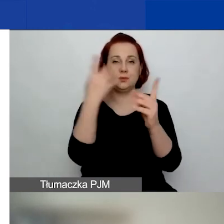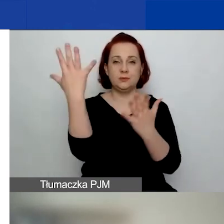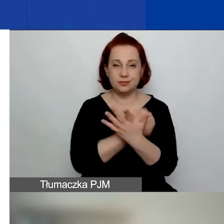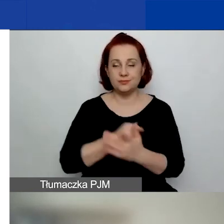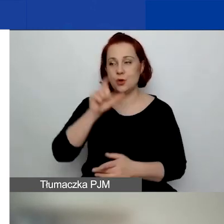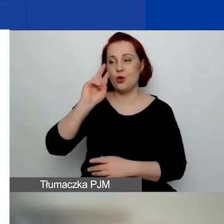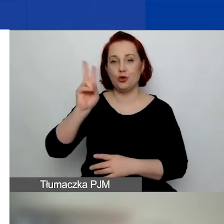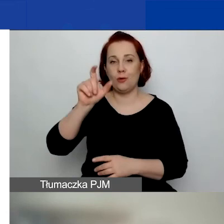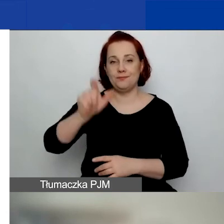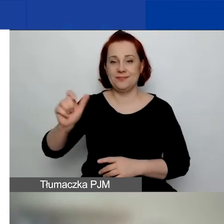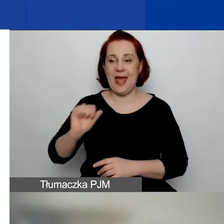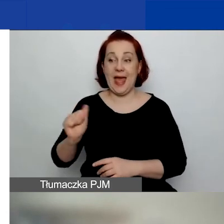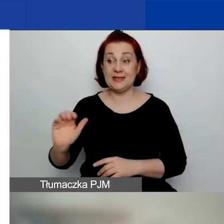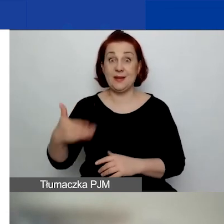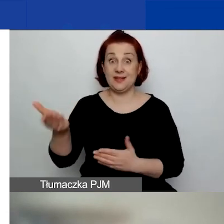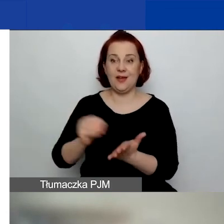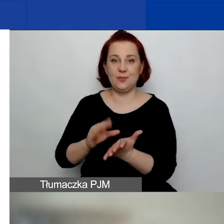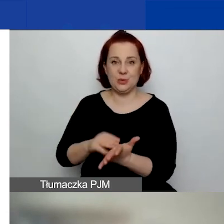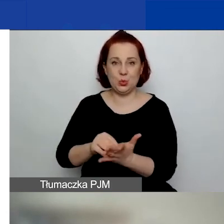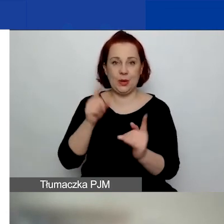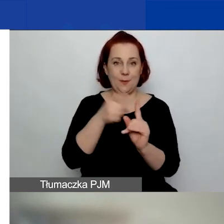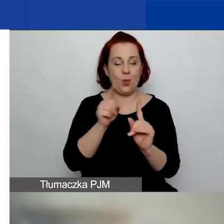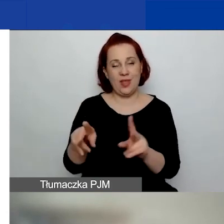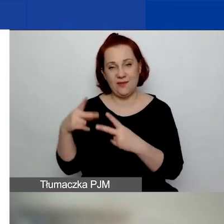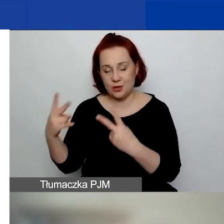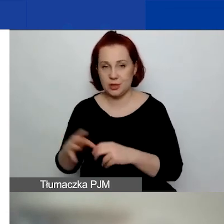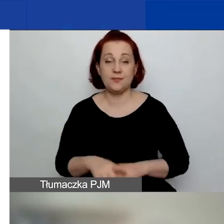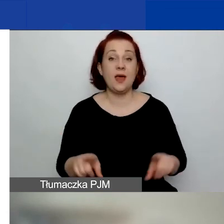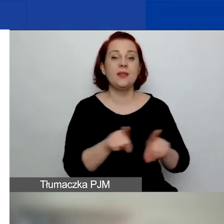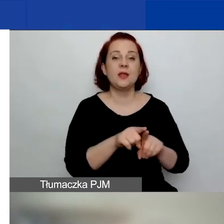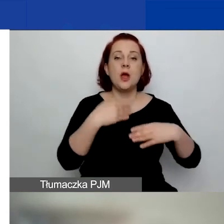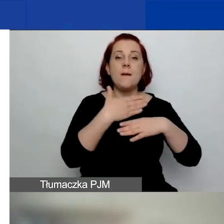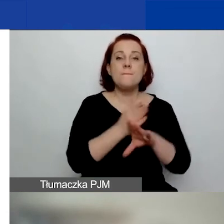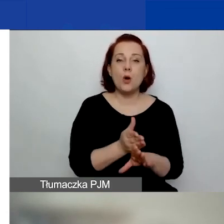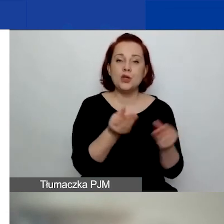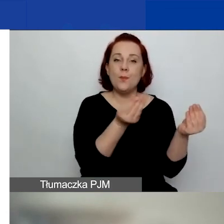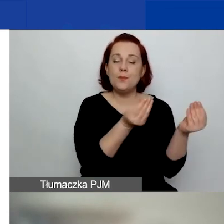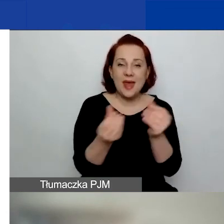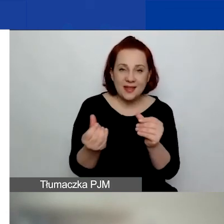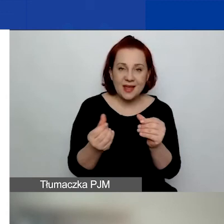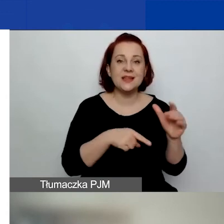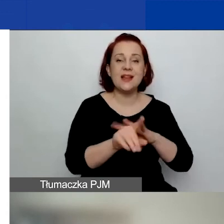To jest najważniejsze. Podział środków planowanych na wszystkie konkursy grantowe w programie.